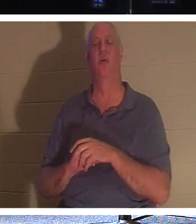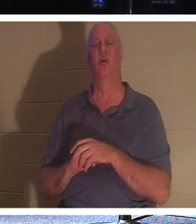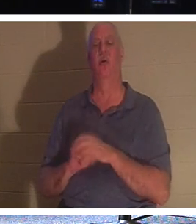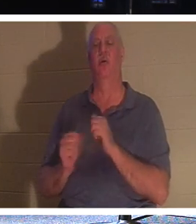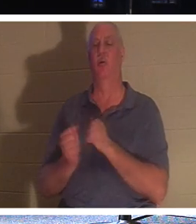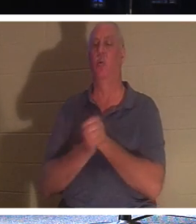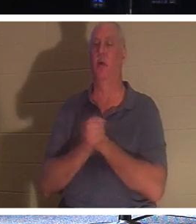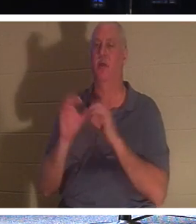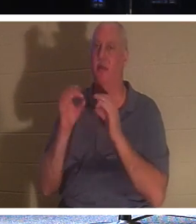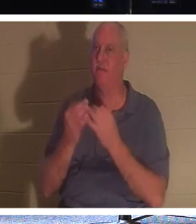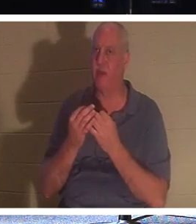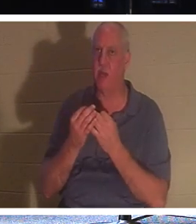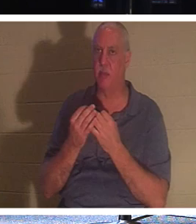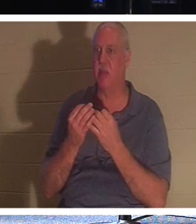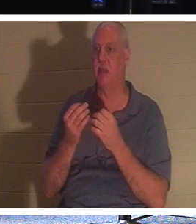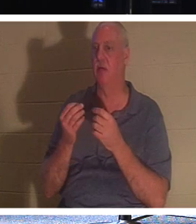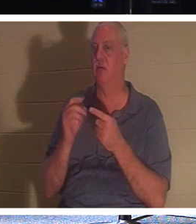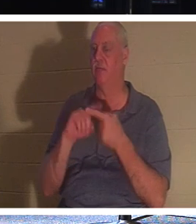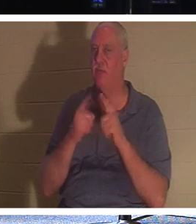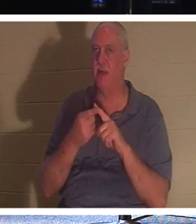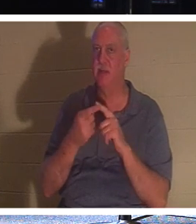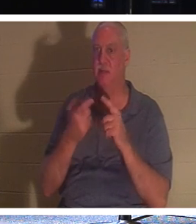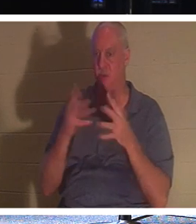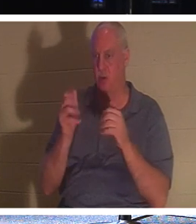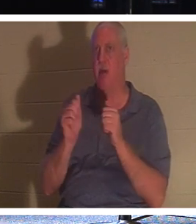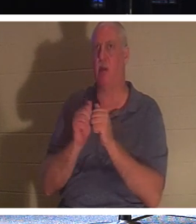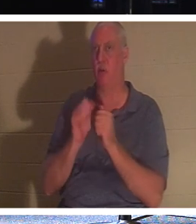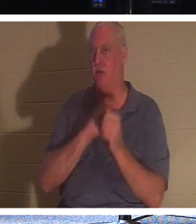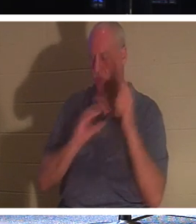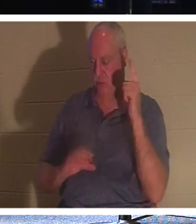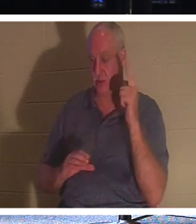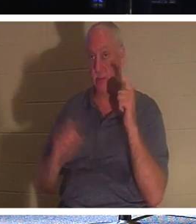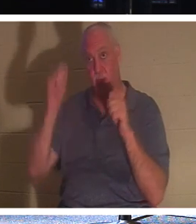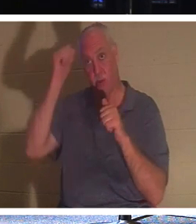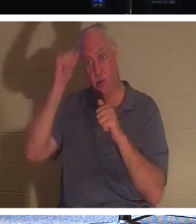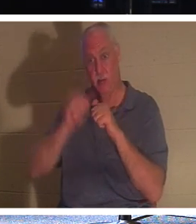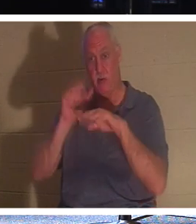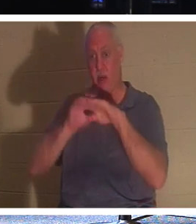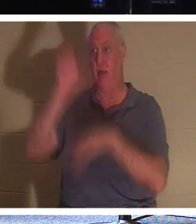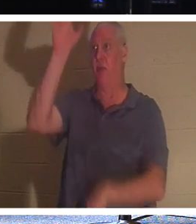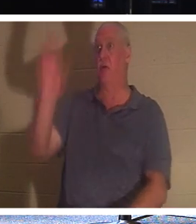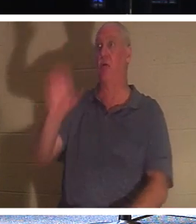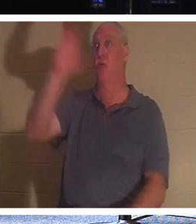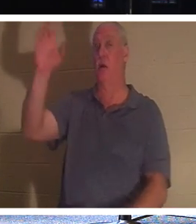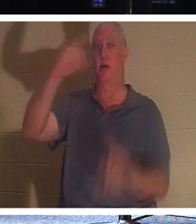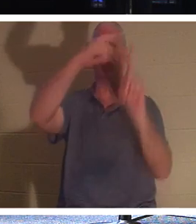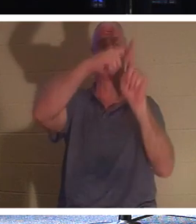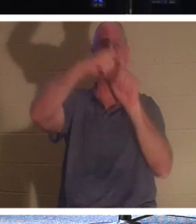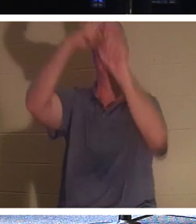也在基督里。记住十字架上的强盗。他没有机会做任何好事。